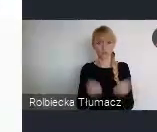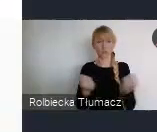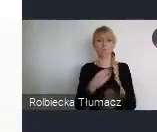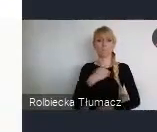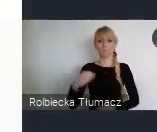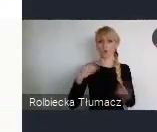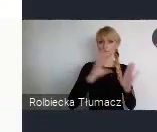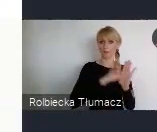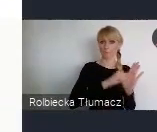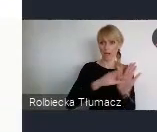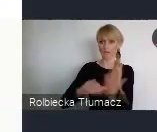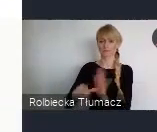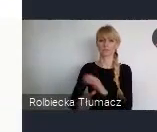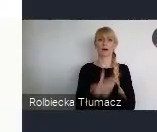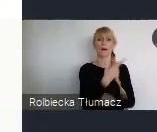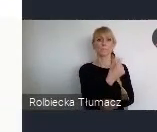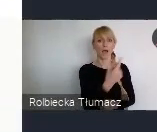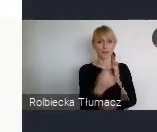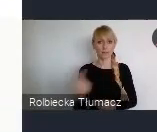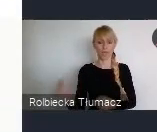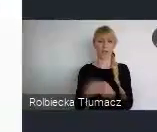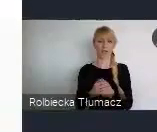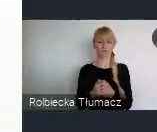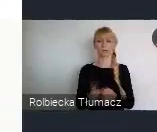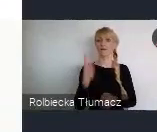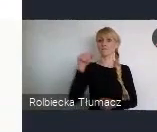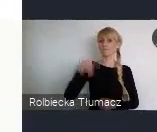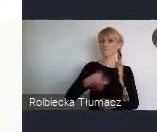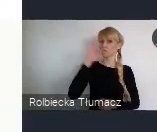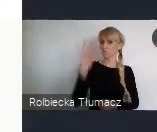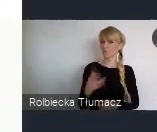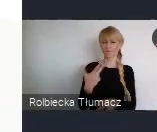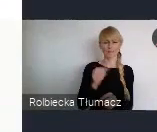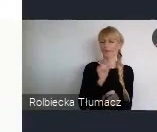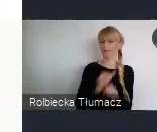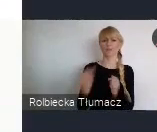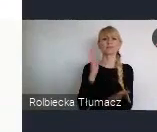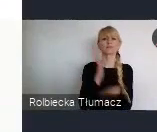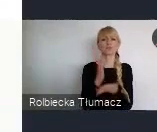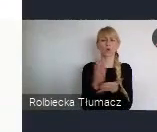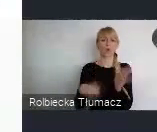Bo WUF, to może warto też podkreślić, nie jest tylko dla miasta, administracji, urzędów tak..